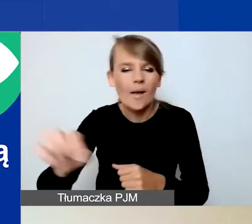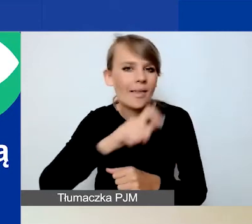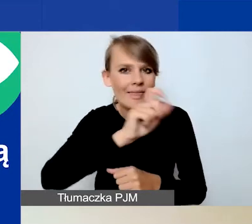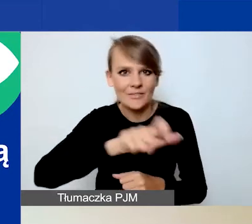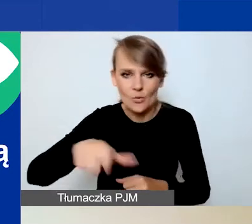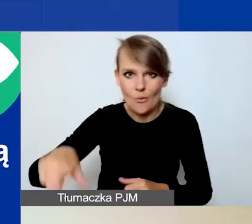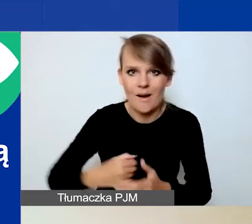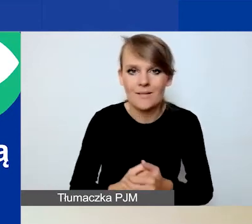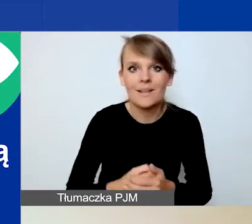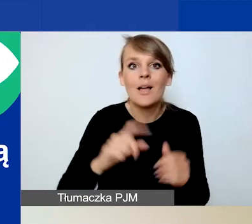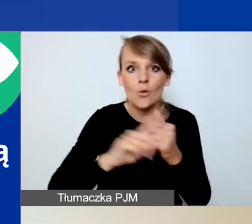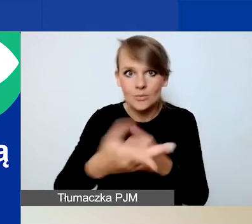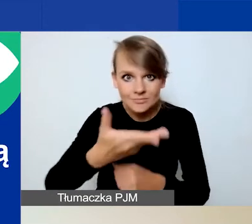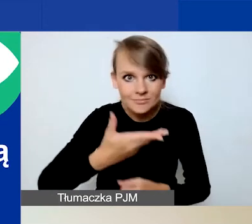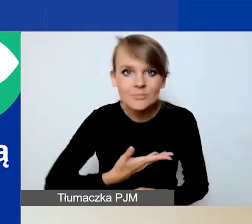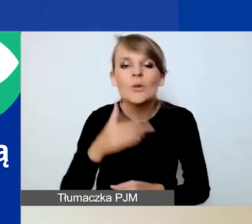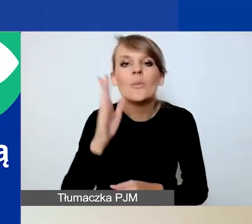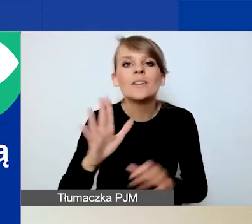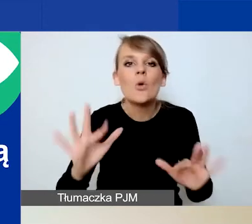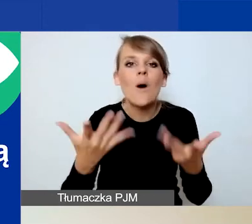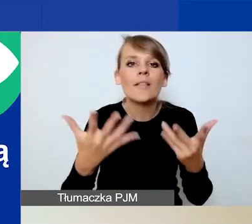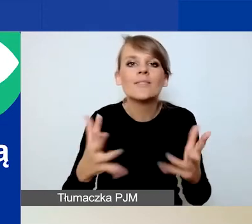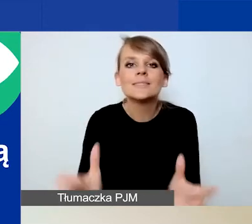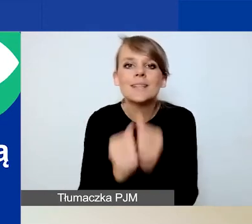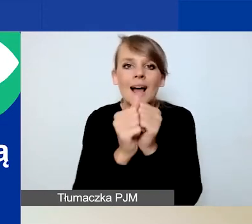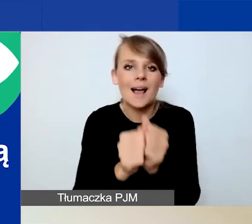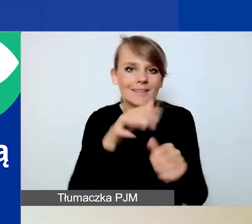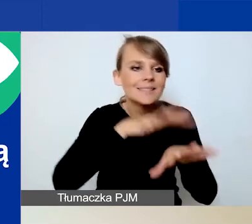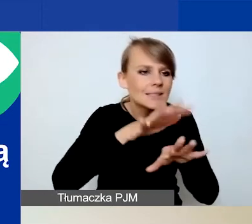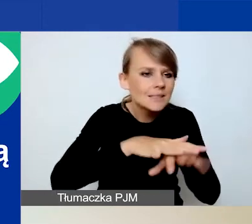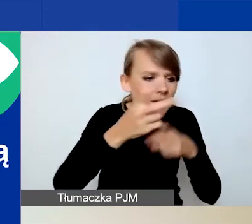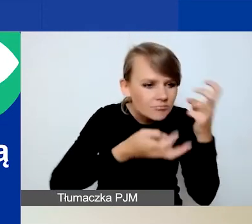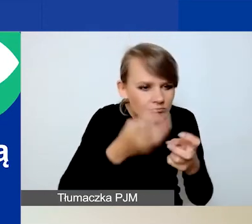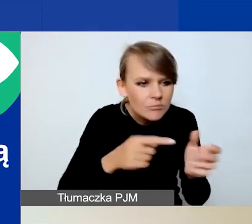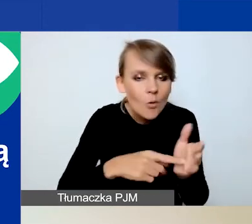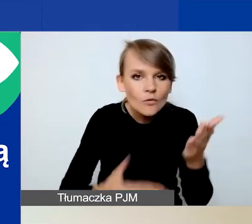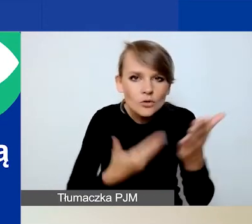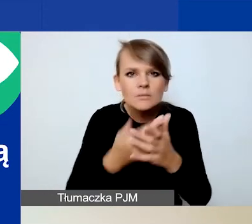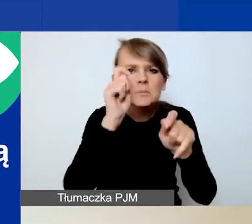To nam ułatwi odnalezienie tego wniosku w systemie i ewentualne sprawdzenie, na czym polega problem.